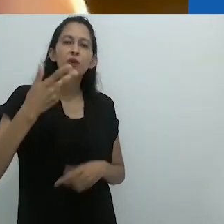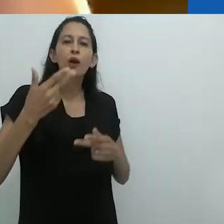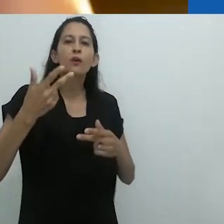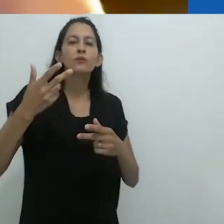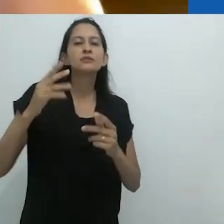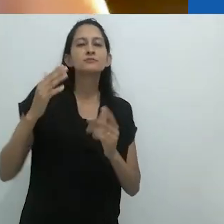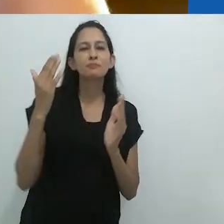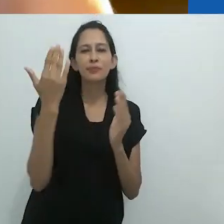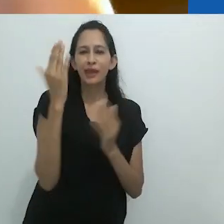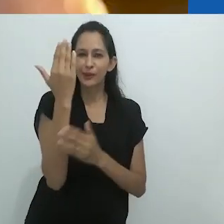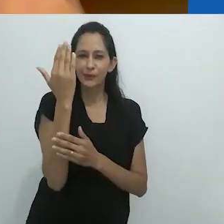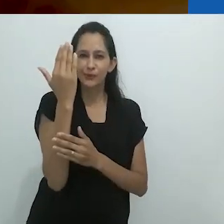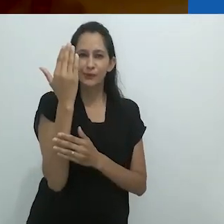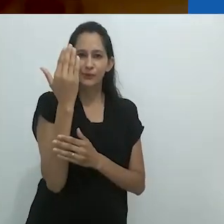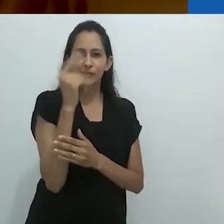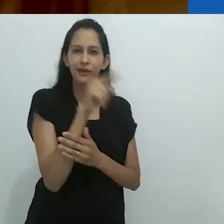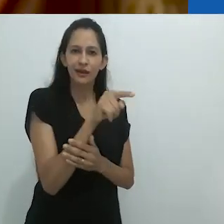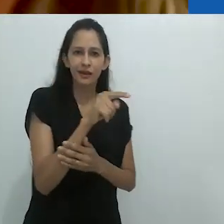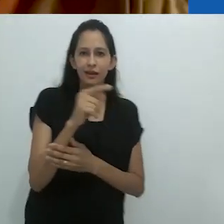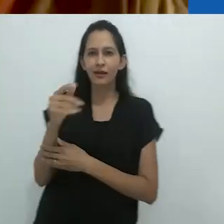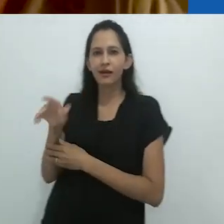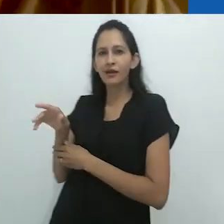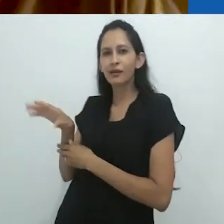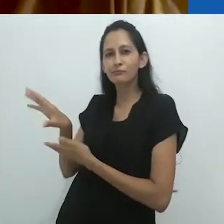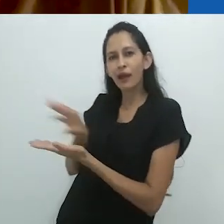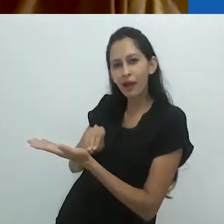Então é como dois espelhos.